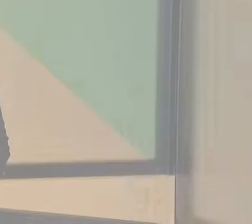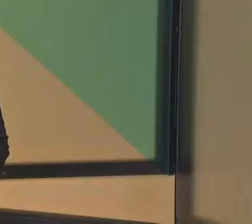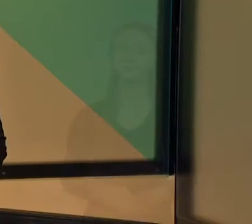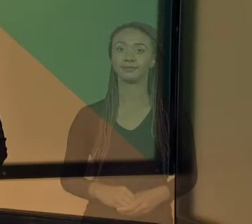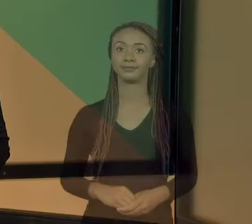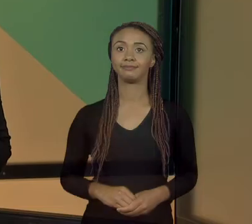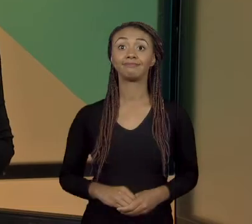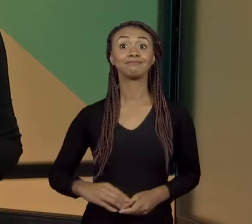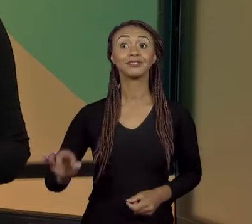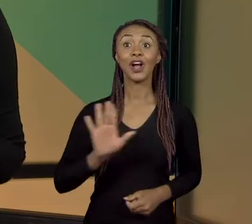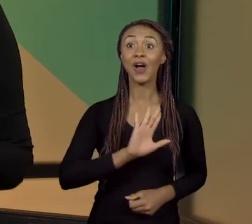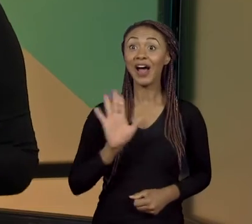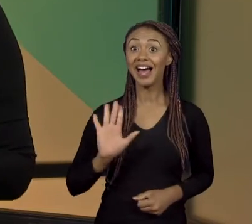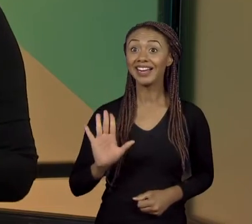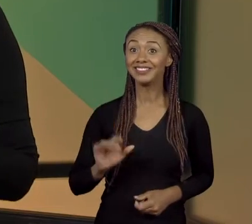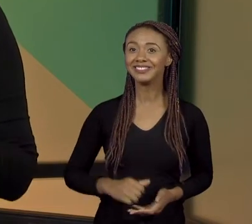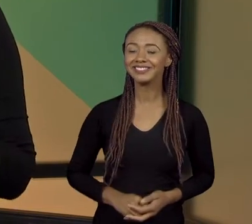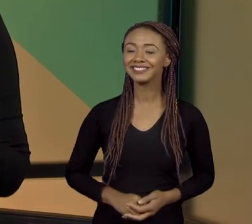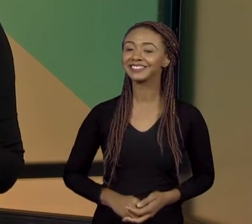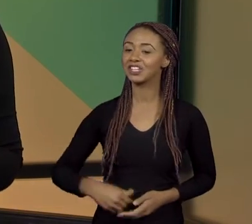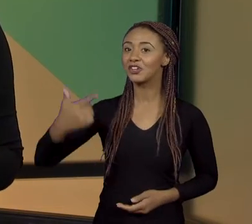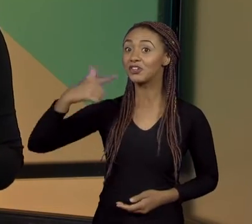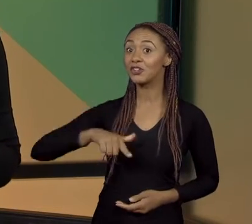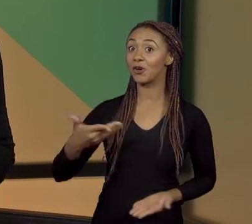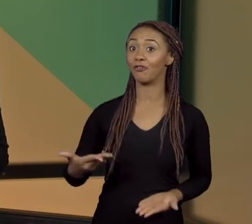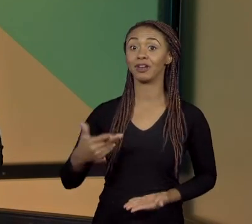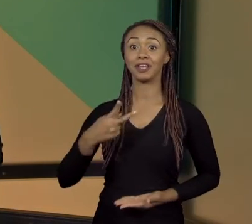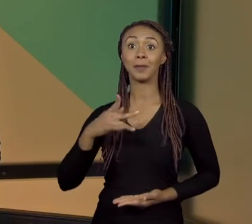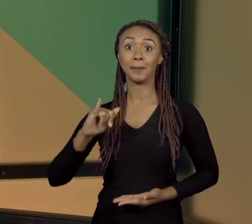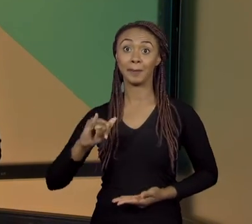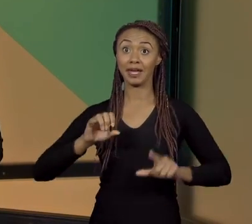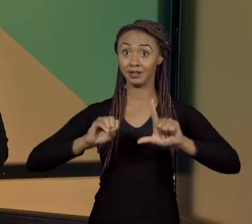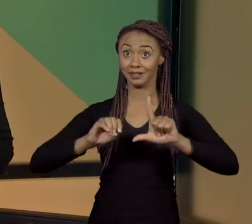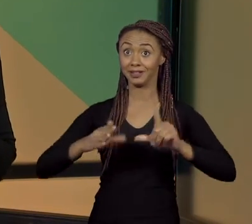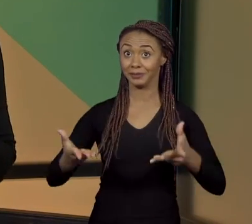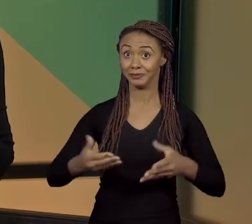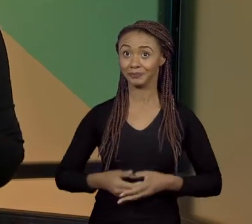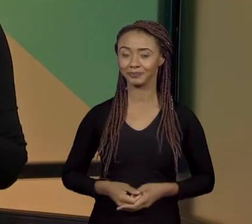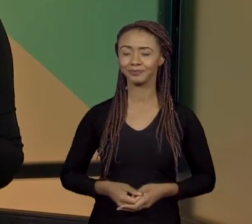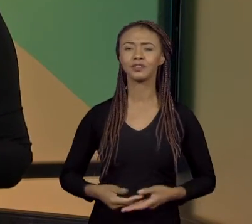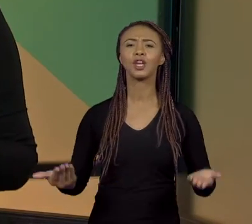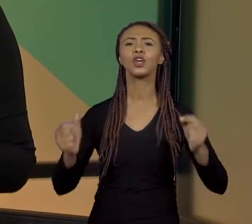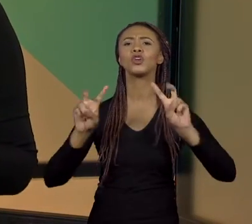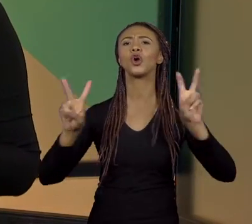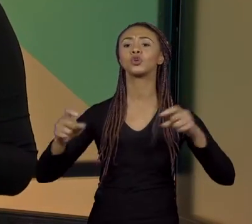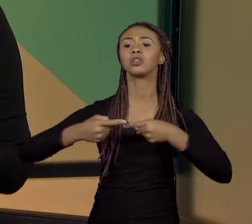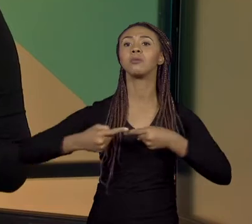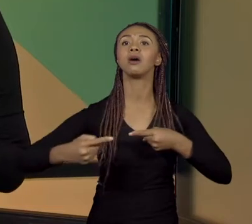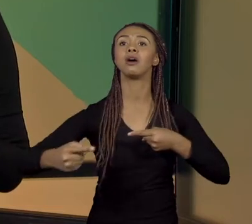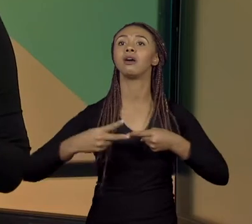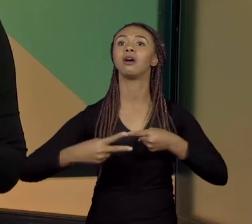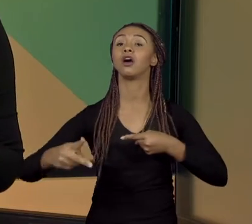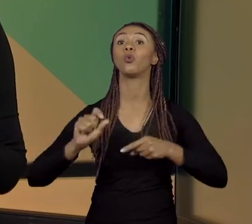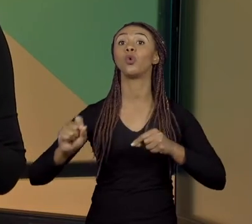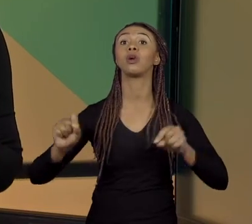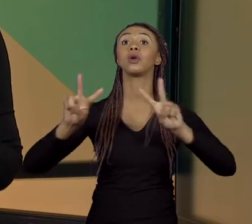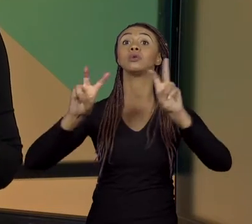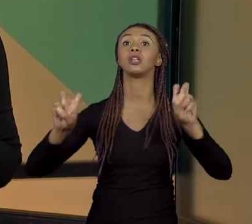[RÚBIA] OI, PESSOAL! ESTAMOS DE NOVO AQUI, 'PROJETO INTEGRADOR PARA LICENCIATURA', E O TEMA DESSA QUINZENA É: "RESOLUÇÃO DE PROBLEMAS". ESSE